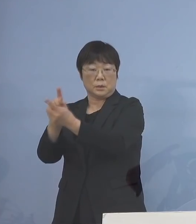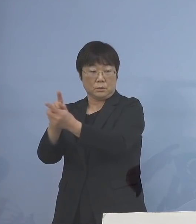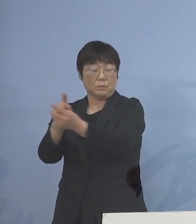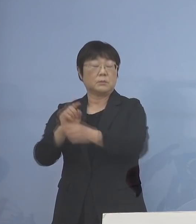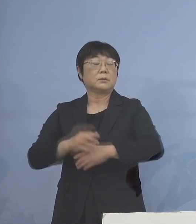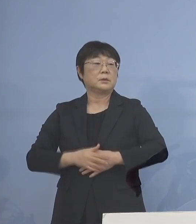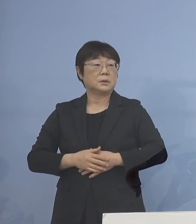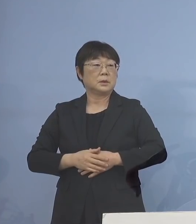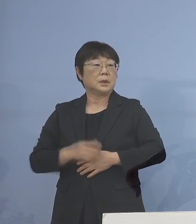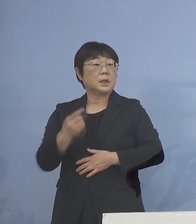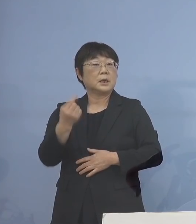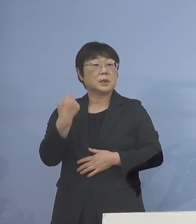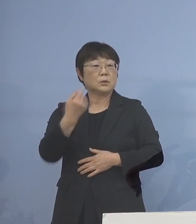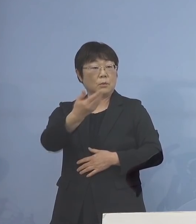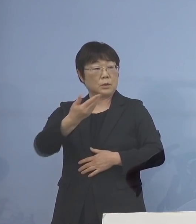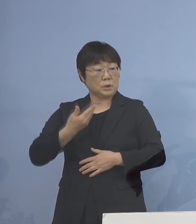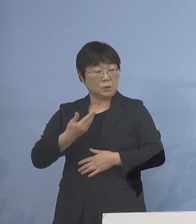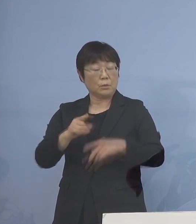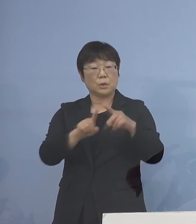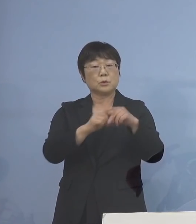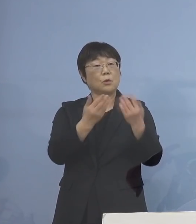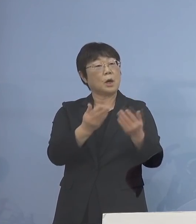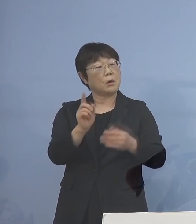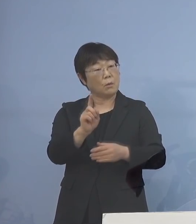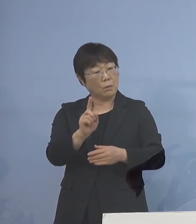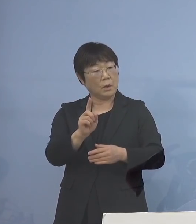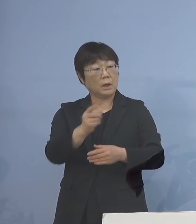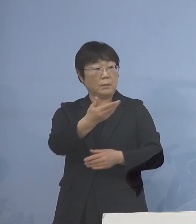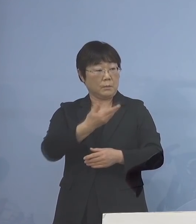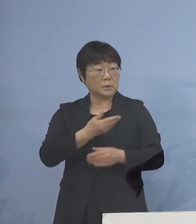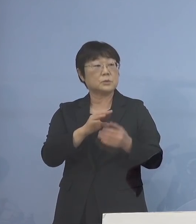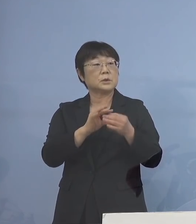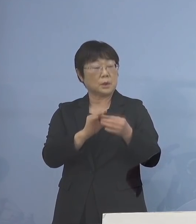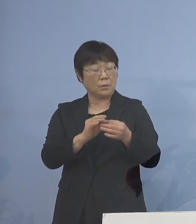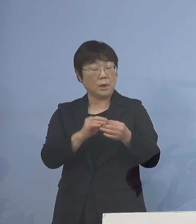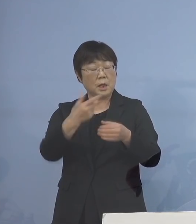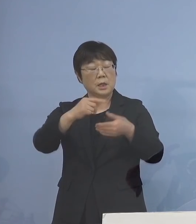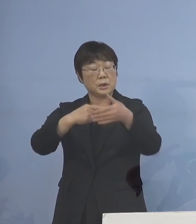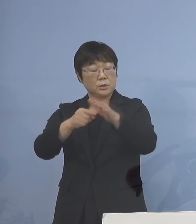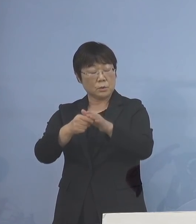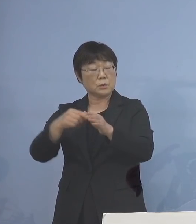ただ、昨日ご質問があって 小学校はどうなるんだ これはもちろん 市町村教（育）委（員会）のご判断